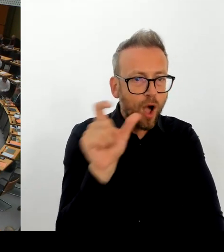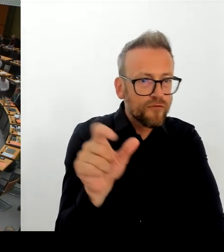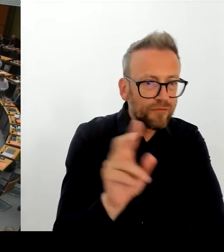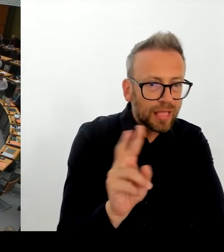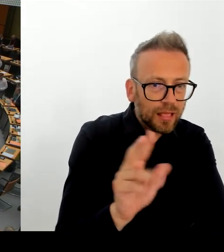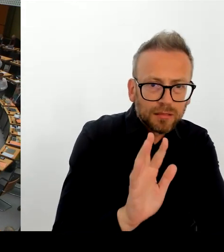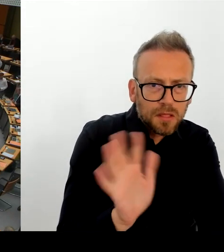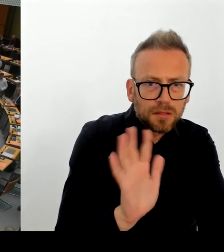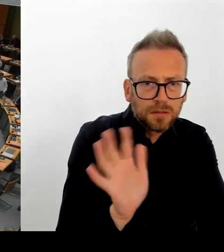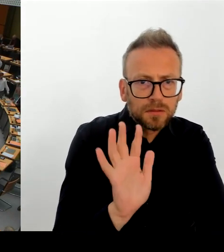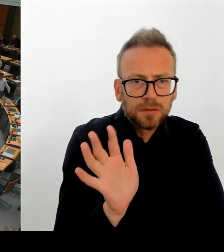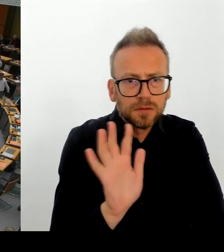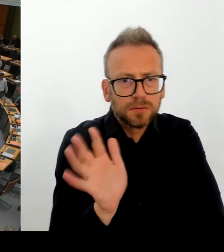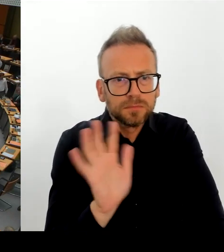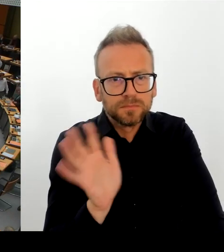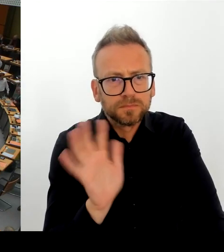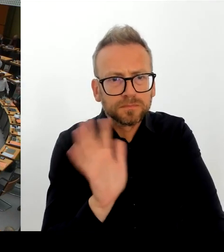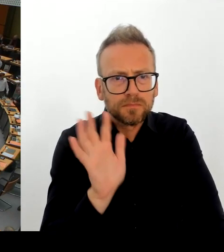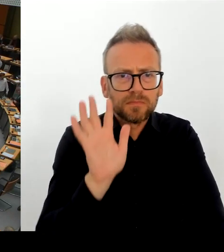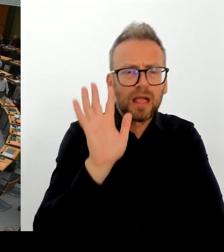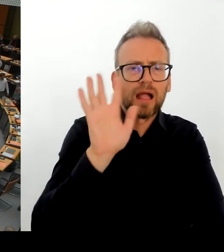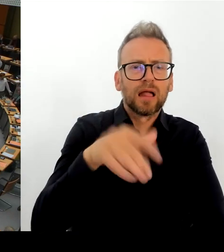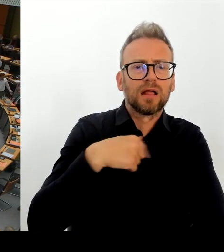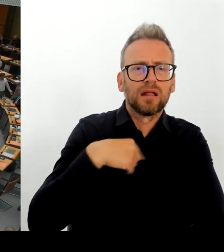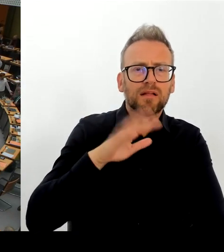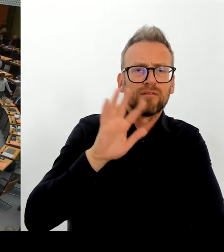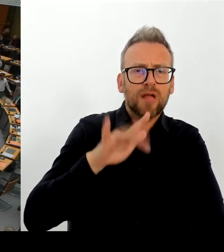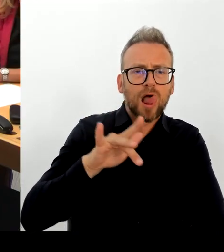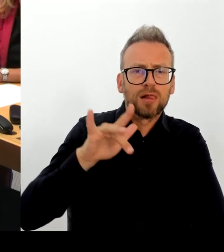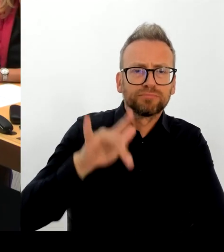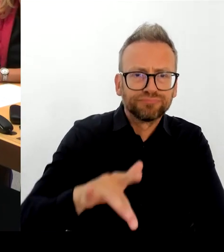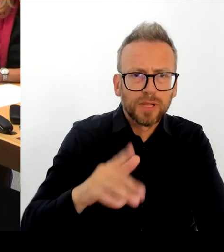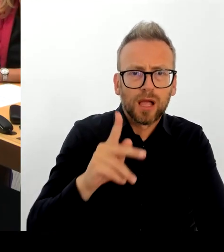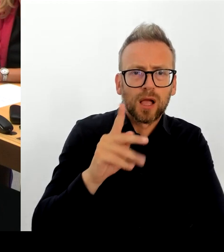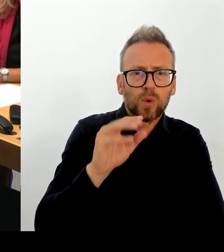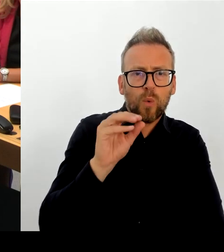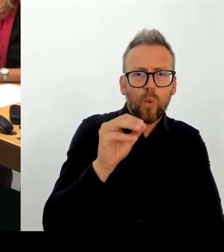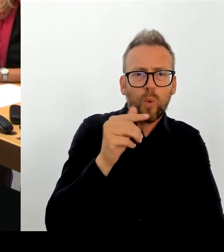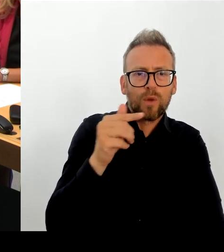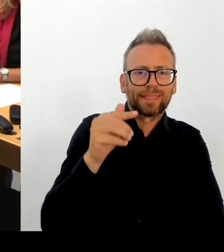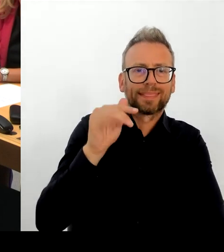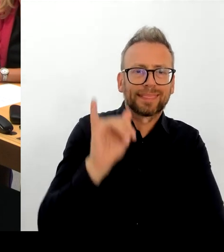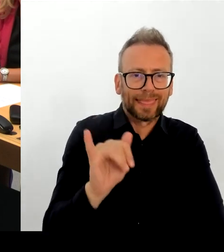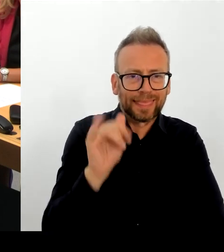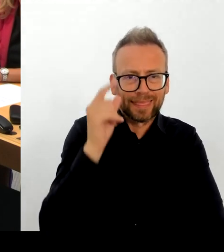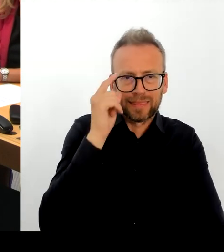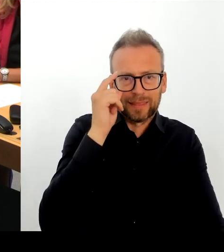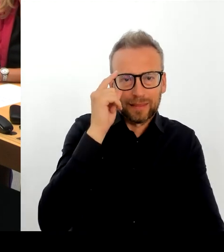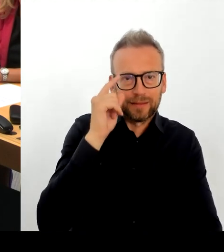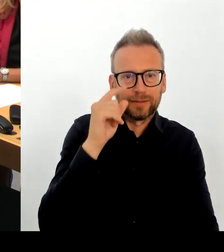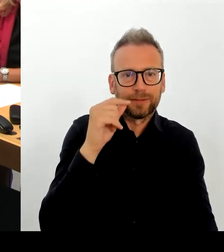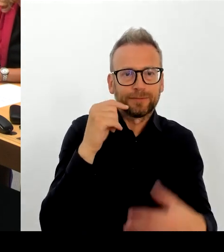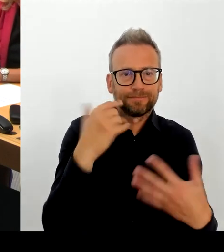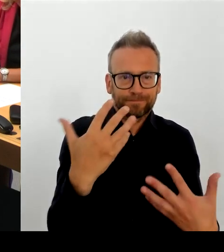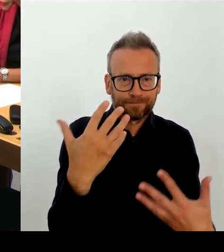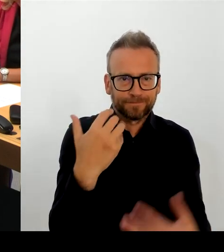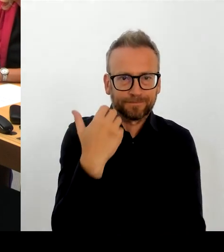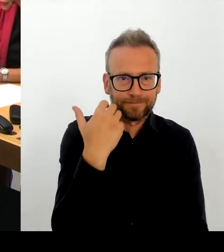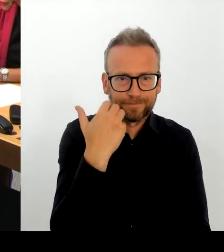(Rednerwechsel) Herr Regierender Bürgermeister, bitte schön. (Rednerwechsel) Also der Dienstleister hat unseren Brief, unseren Fragenkatalog fristgerecht beantwortet.